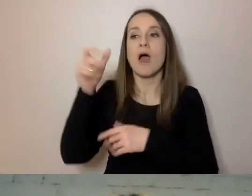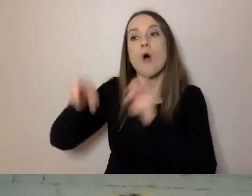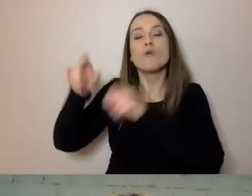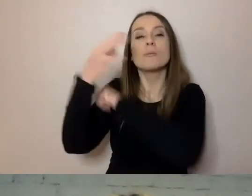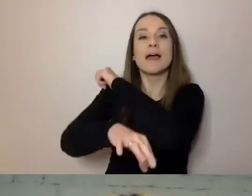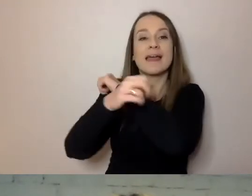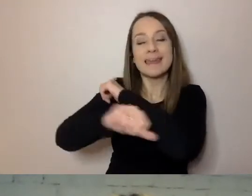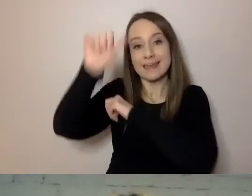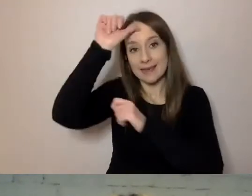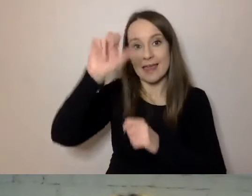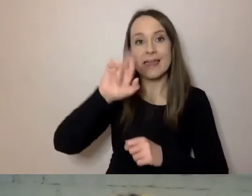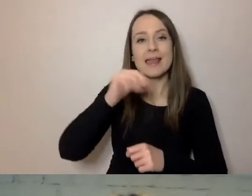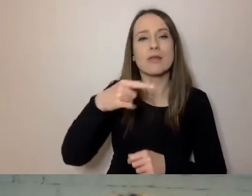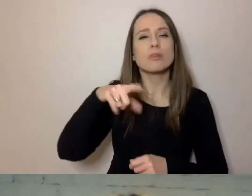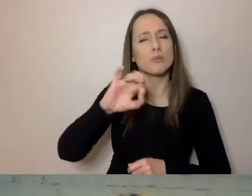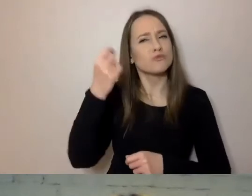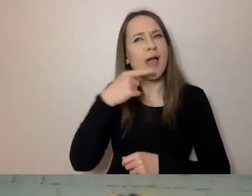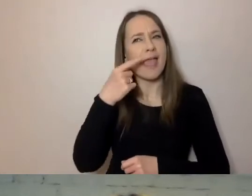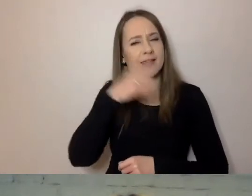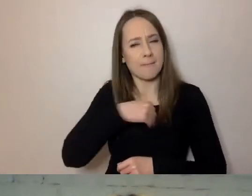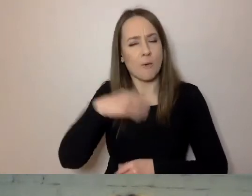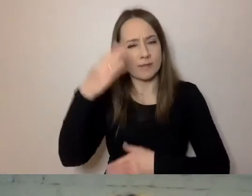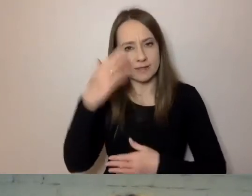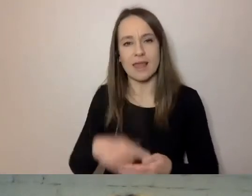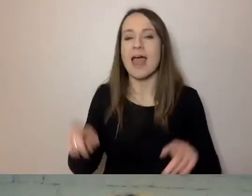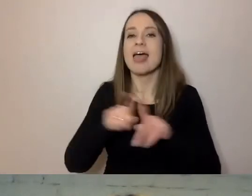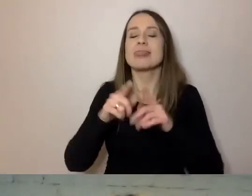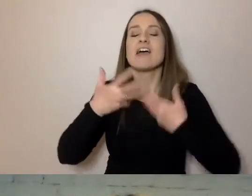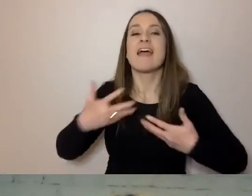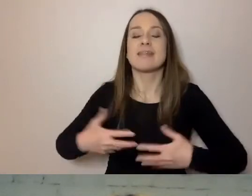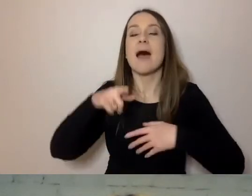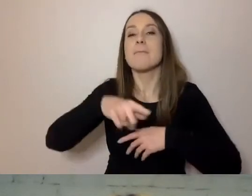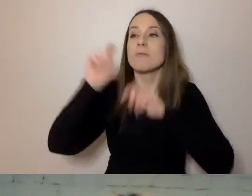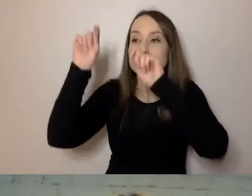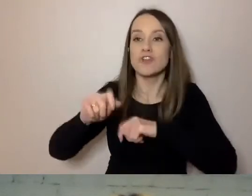którzy znają trochę polski, Wietnamczycy, którzy przyjechali i zostali na długo.